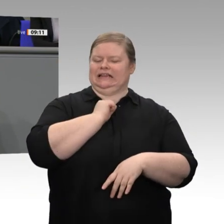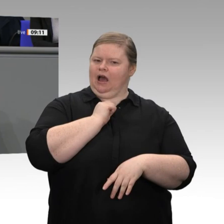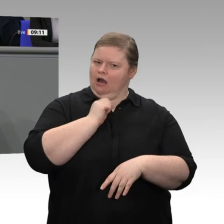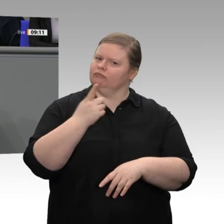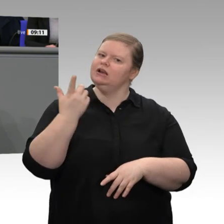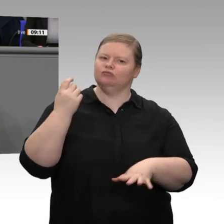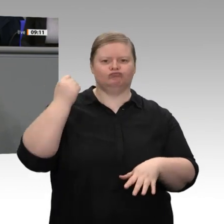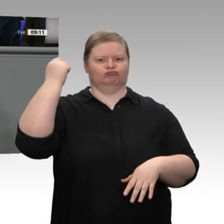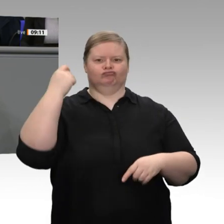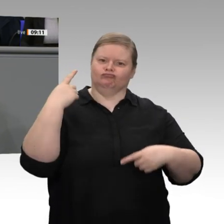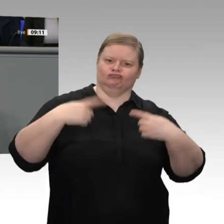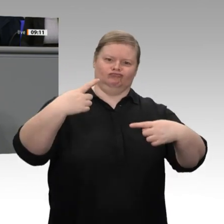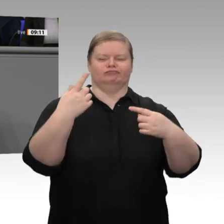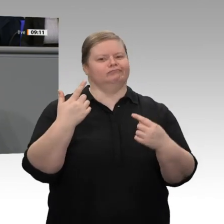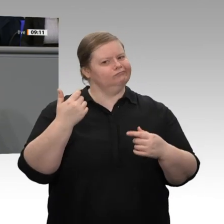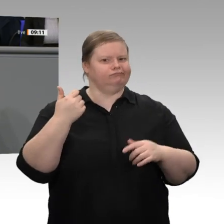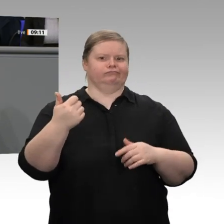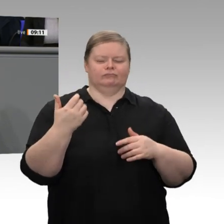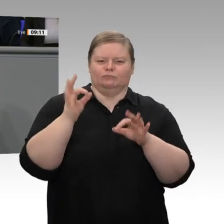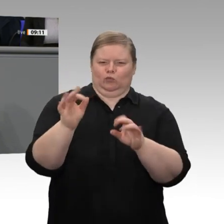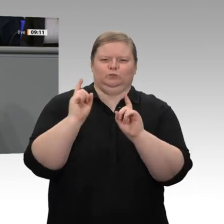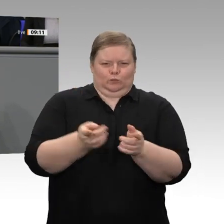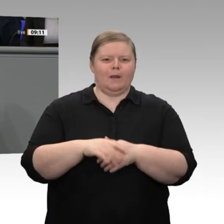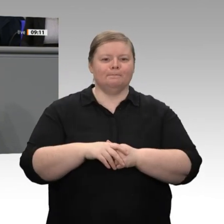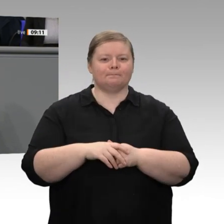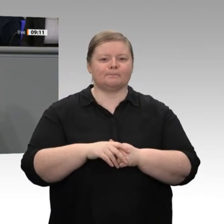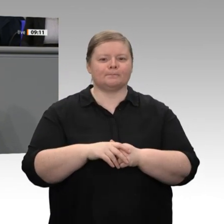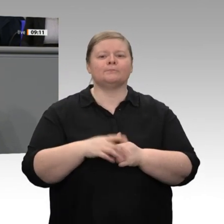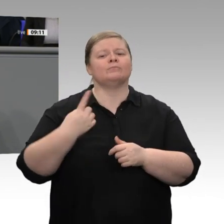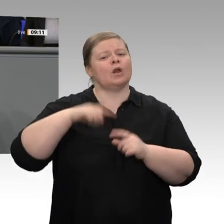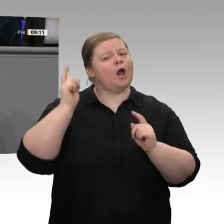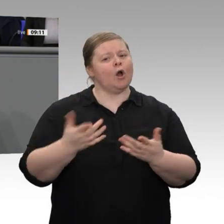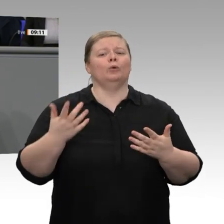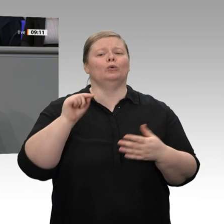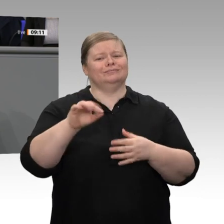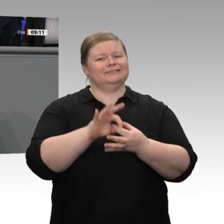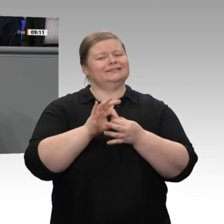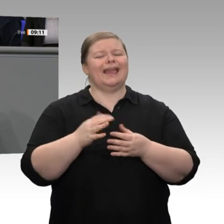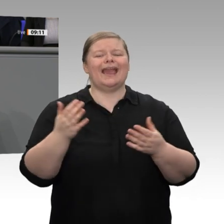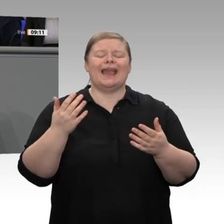gleichzeitig das ehrgeizige Projekt der Energiewende. Wir haben uns vorgenommen,